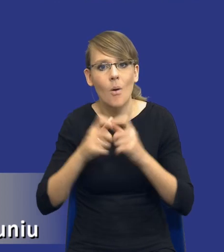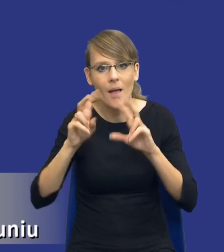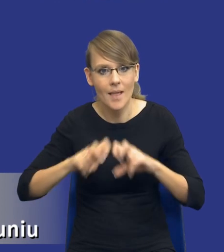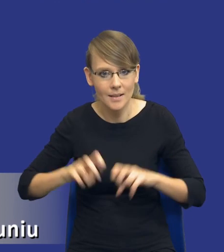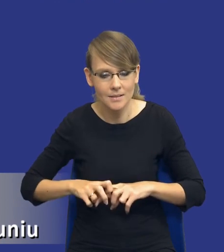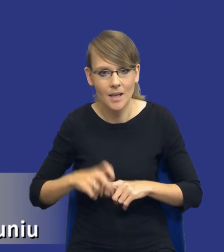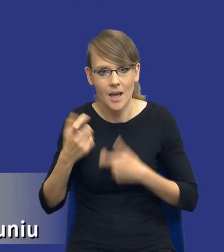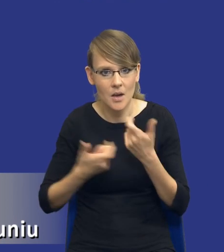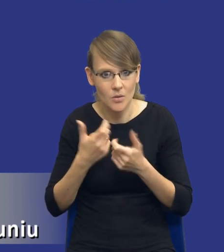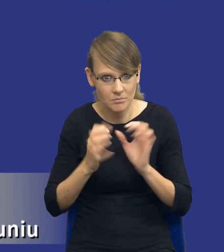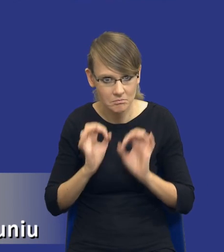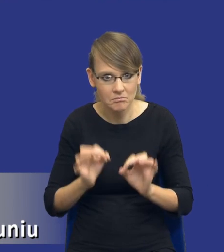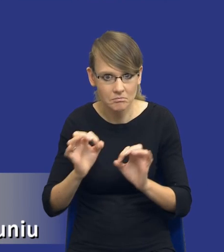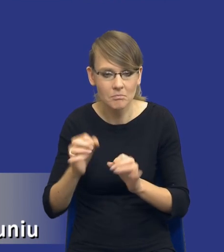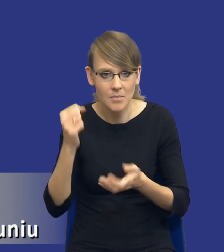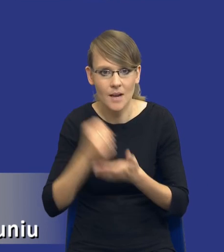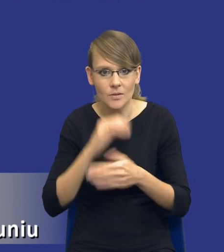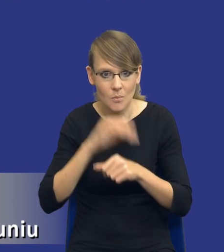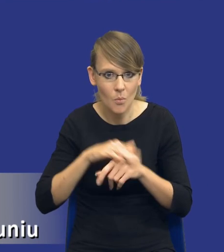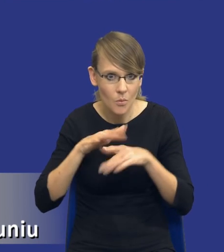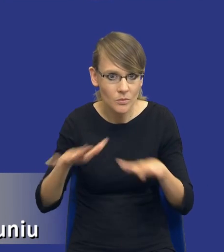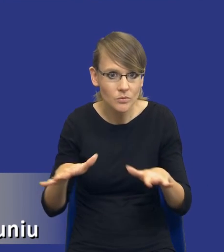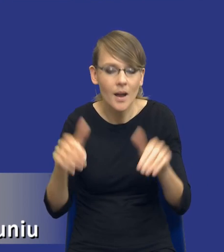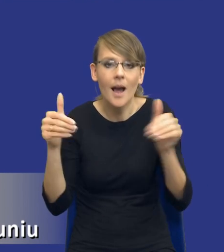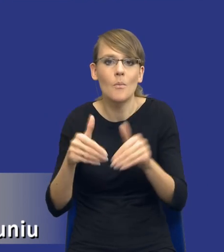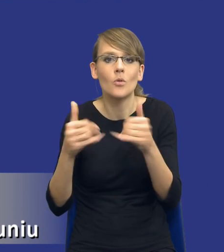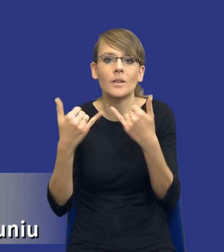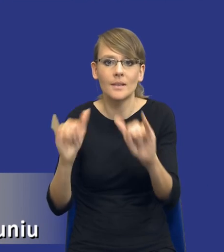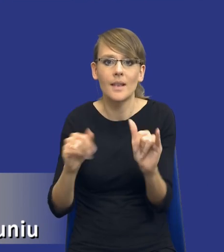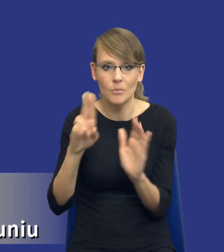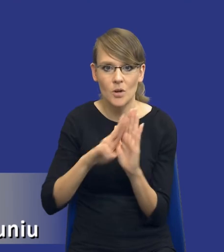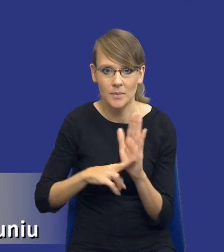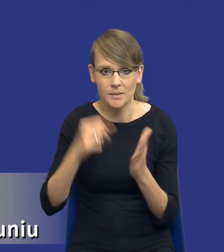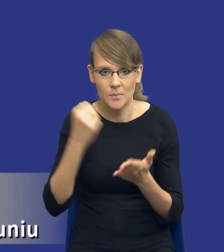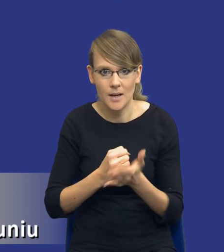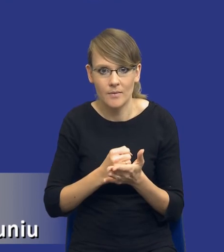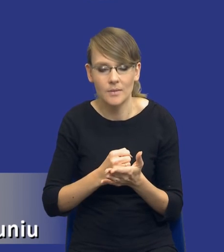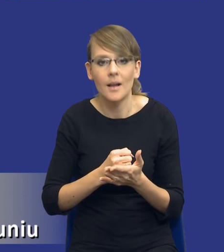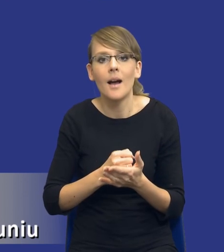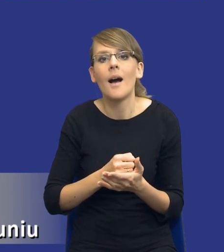w zgodności z prawem zamówień publicznych czy też z innymi przepisami prawa. Natomiast mamy też taki model,